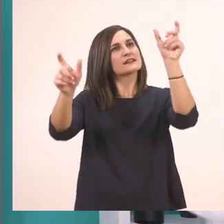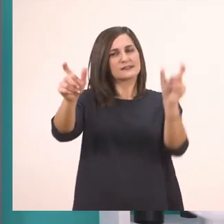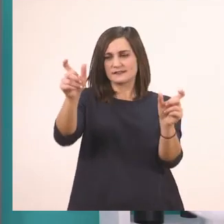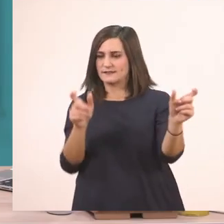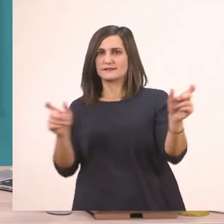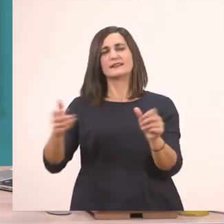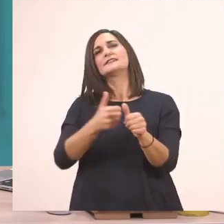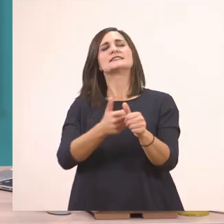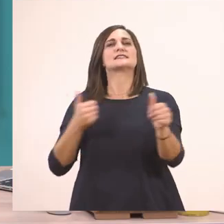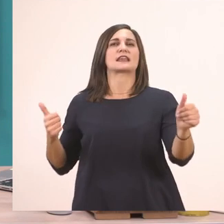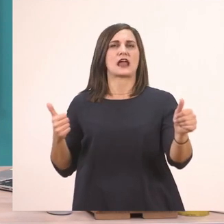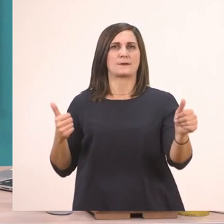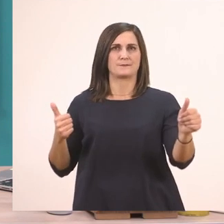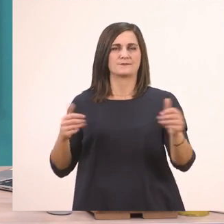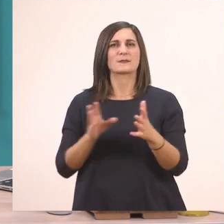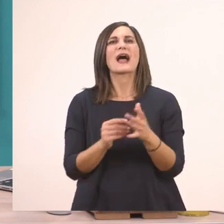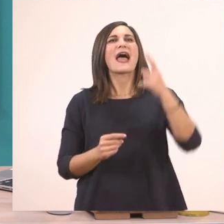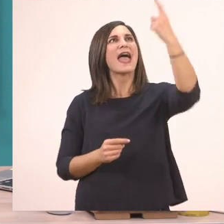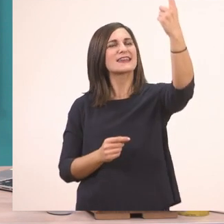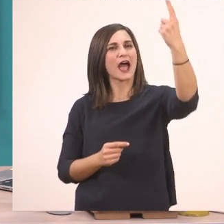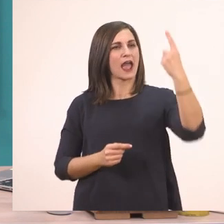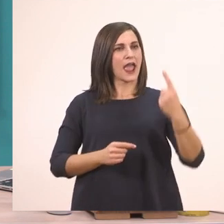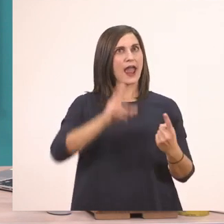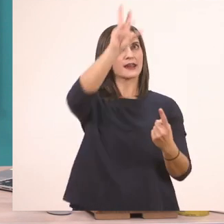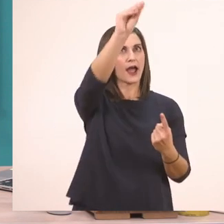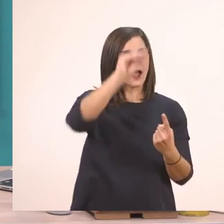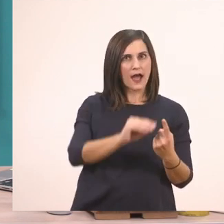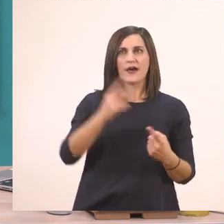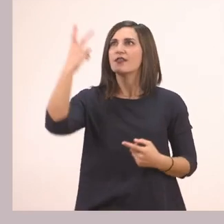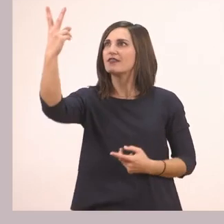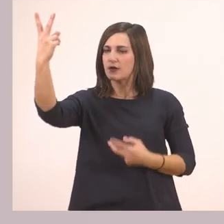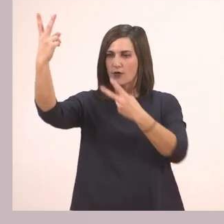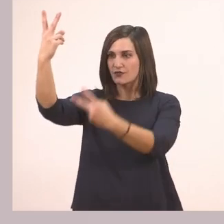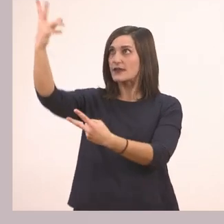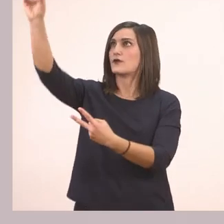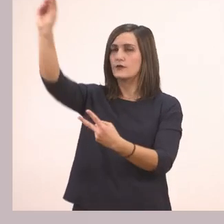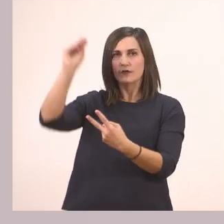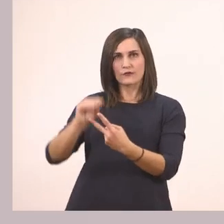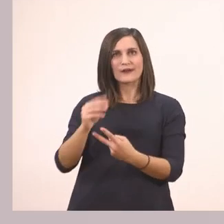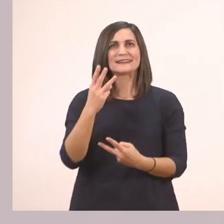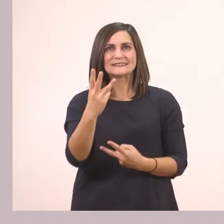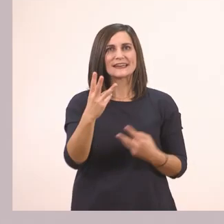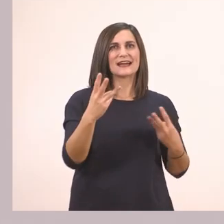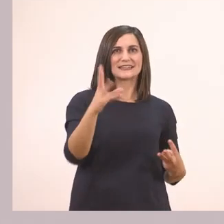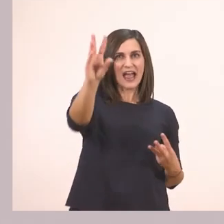Όπου λέει 1 βάζω τη λεξούλα που υπογραμμίσαμε στη γραμμούλα 1, στο 2 τη λεξούλα που υπογραμμίσαμε στη γραμμούλα 2